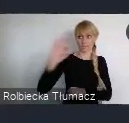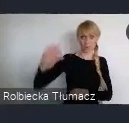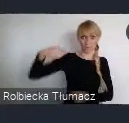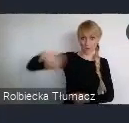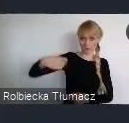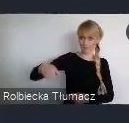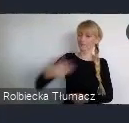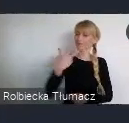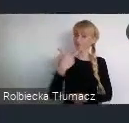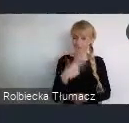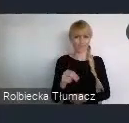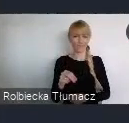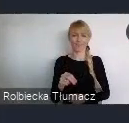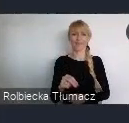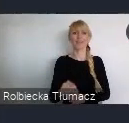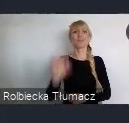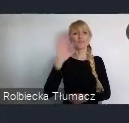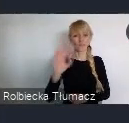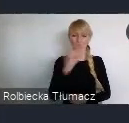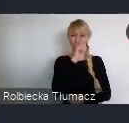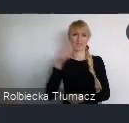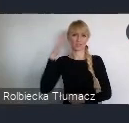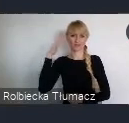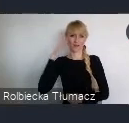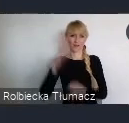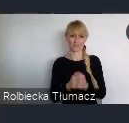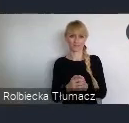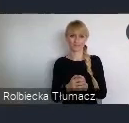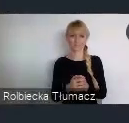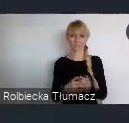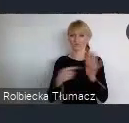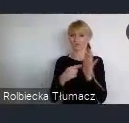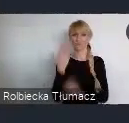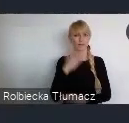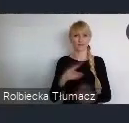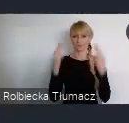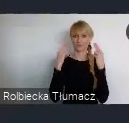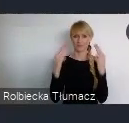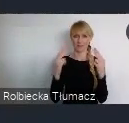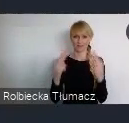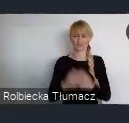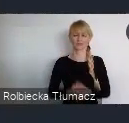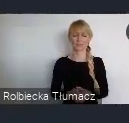I to co się dzieję w tym mieście, jest elementem istotnym dla każdego